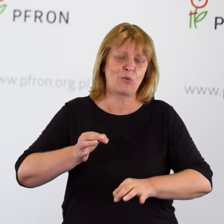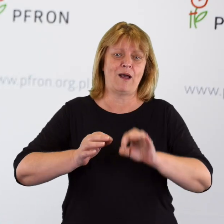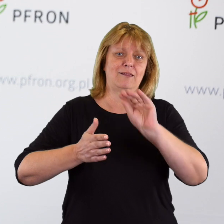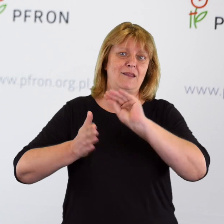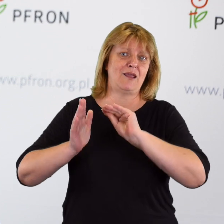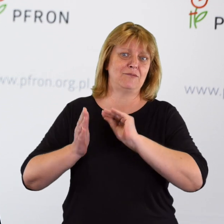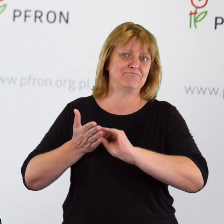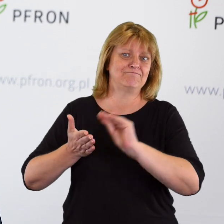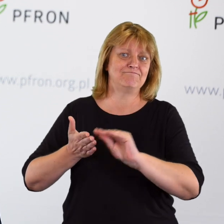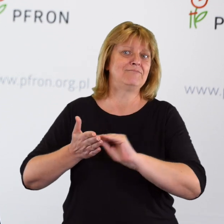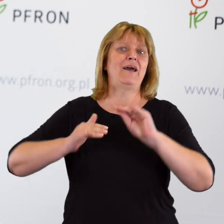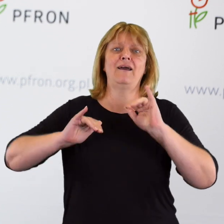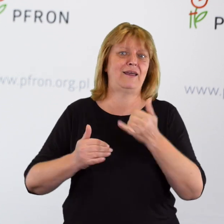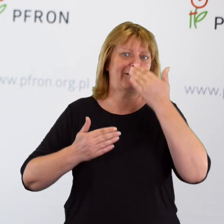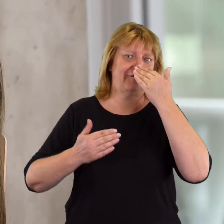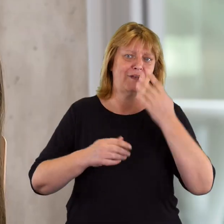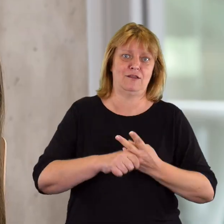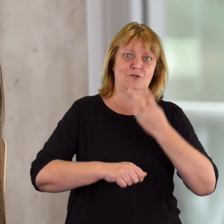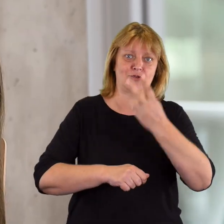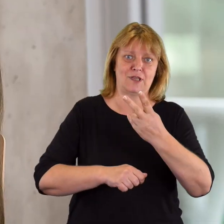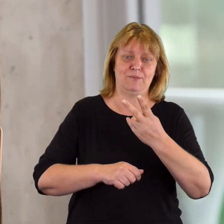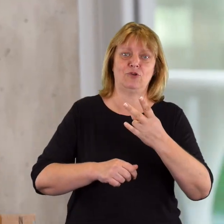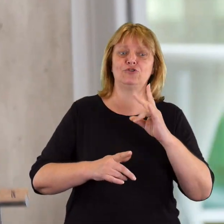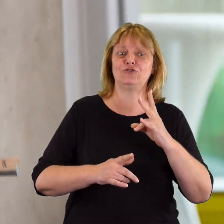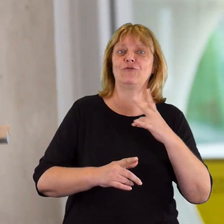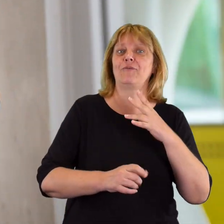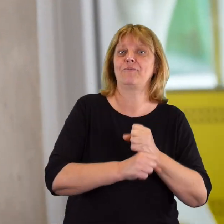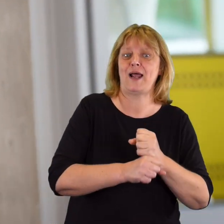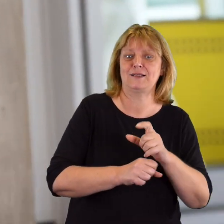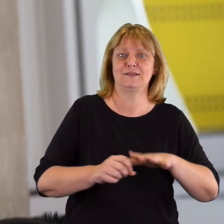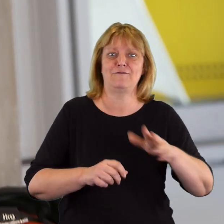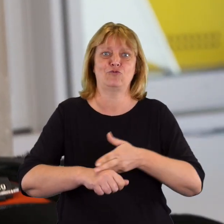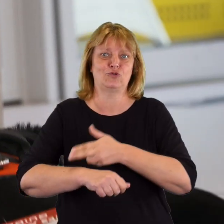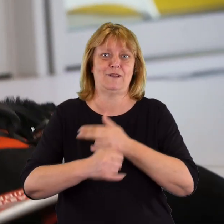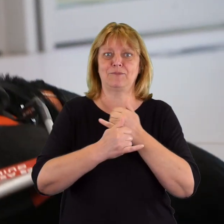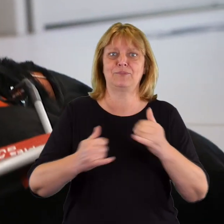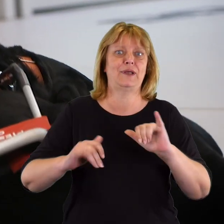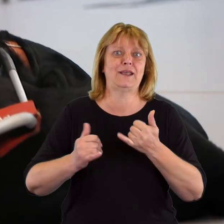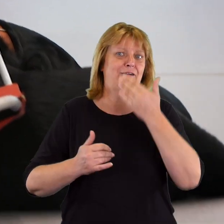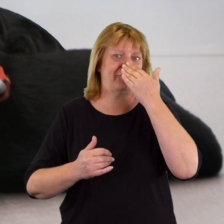w jaki sposób dostępność w naszych miejscach prowadzenia działalności podmiotu publicznego,